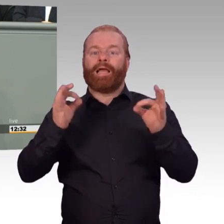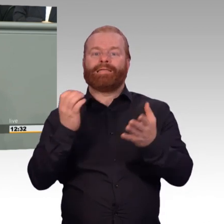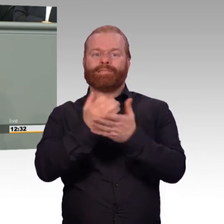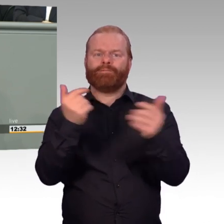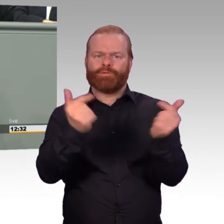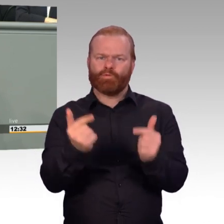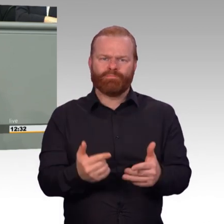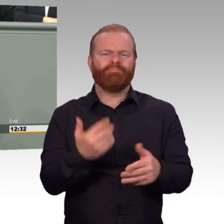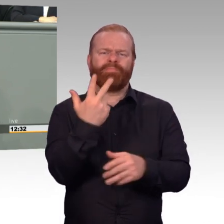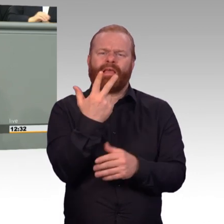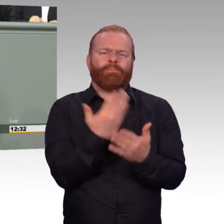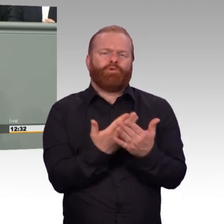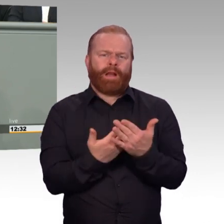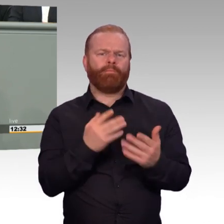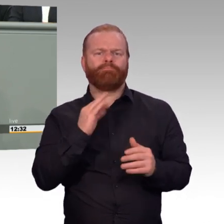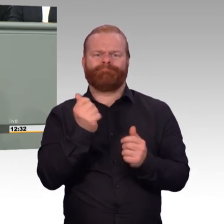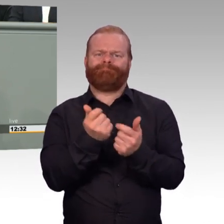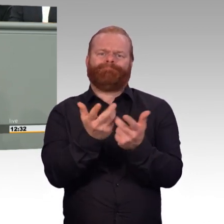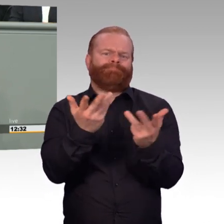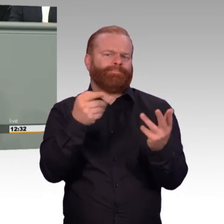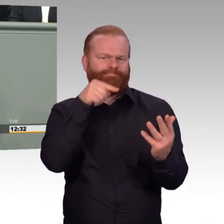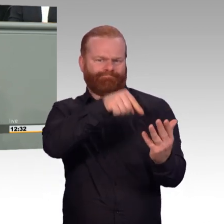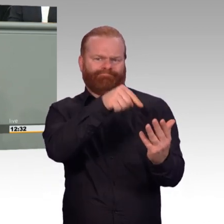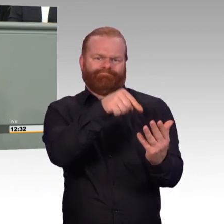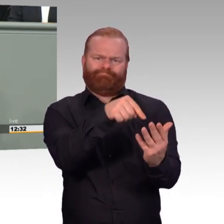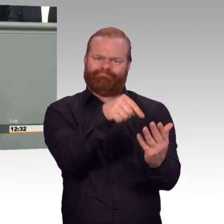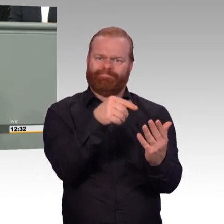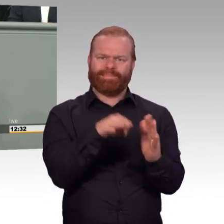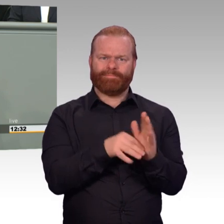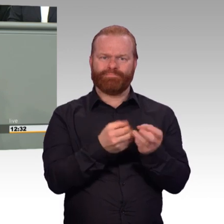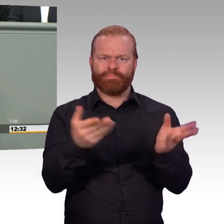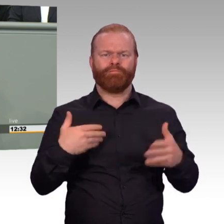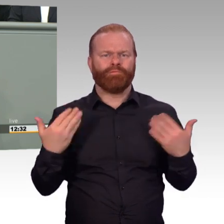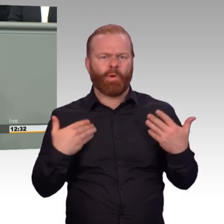und Agenda Attraktivität eingeschlagene Weg konsequent fortgesetzt.